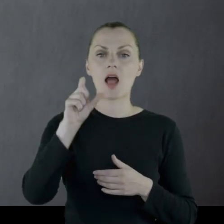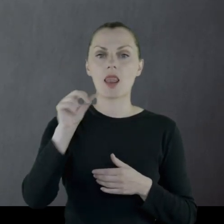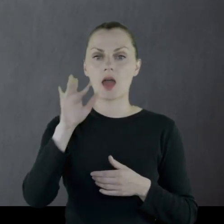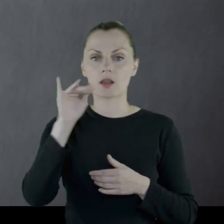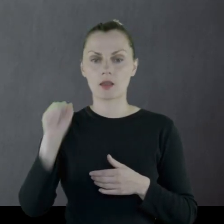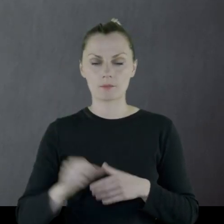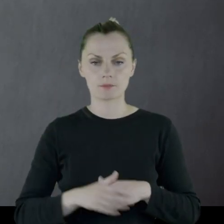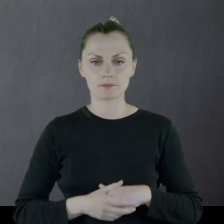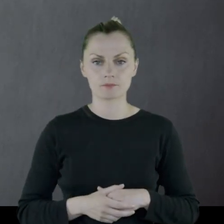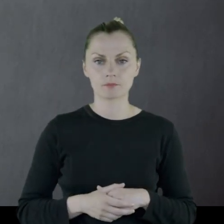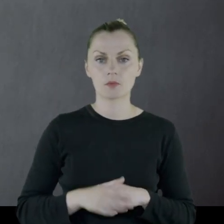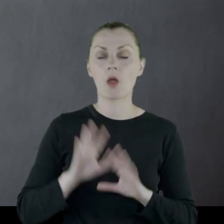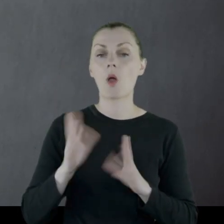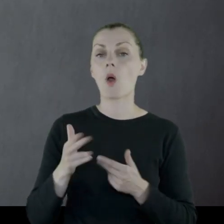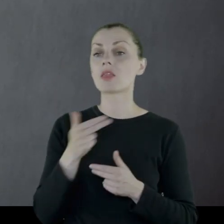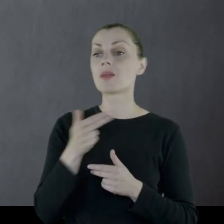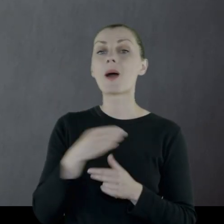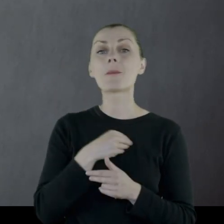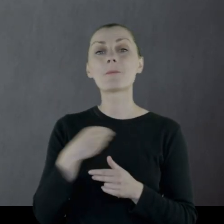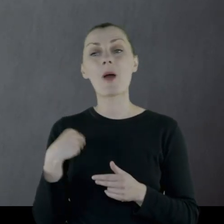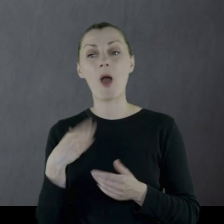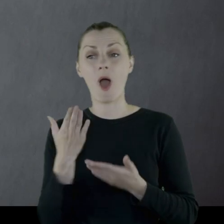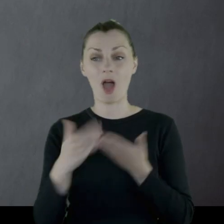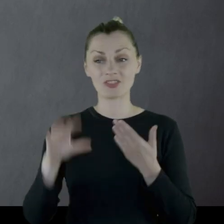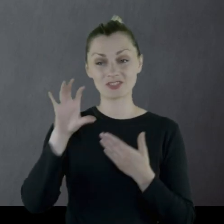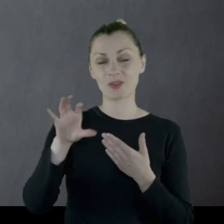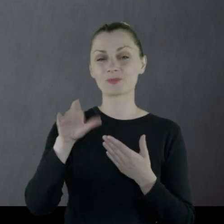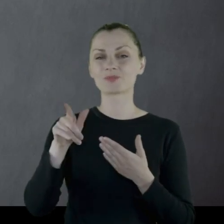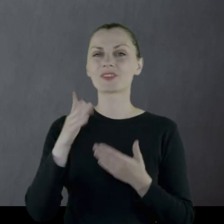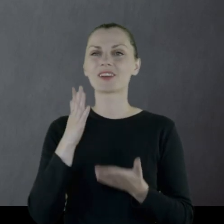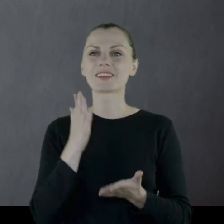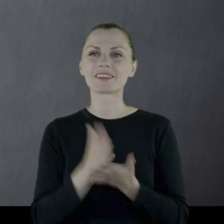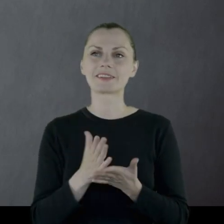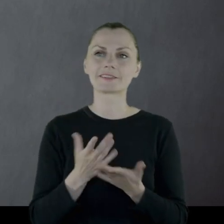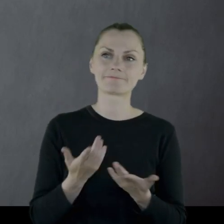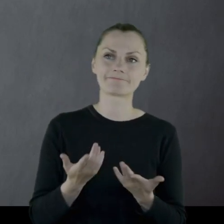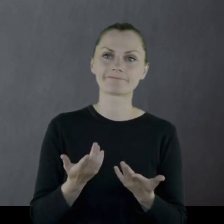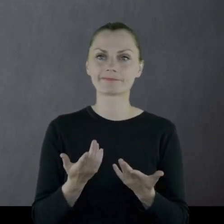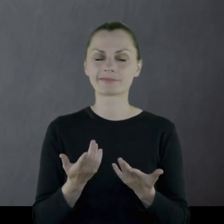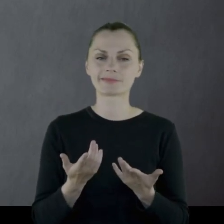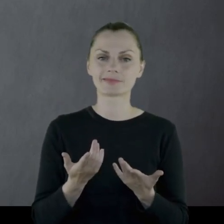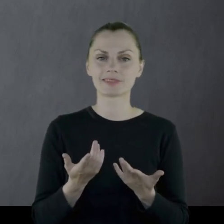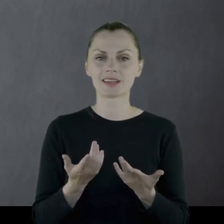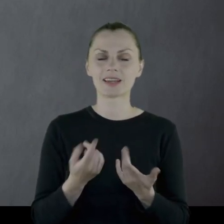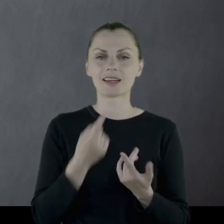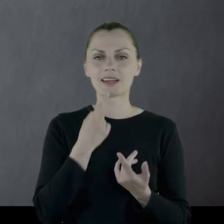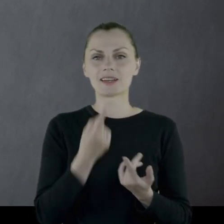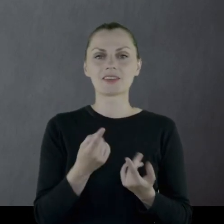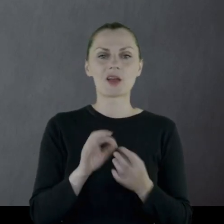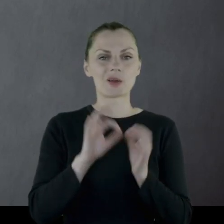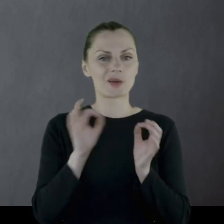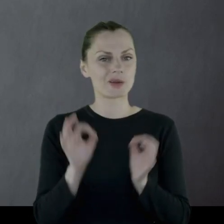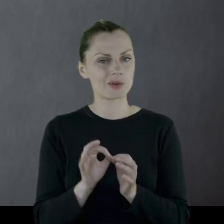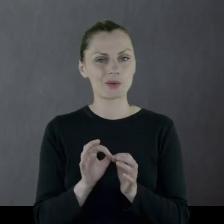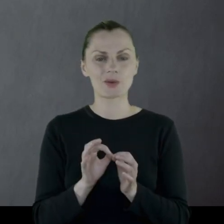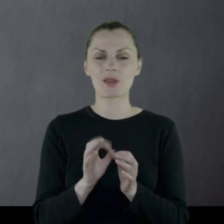Mówiąc o polskim oddziale wówczas to jest to dosyć hipotetyczne.